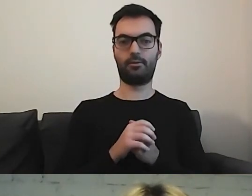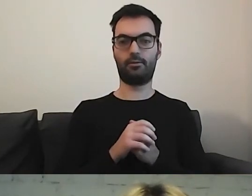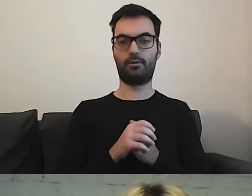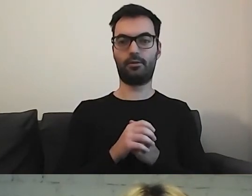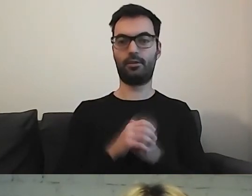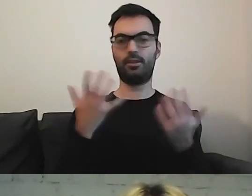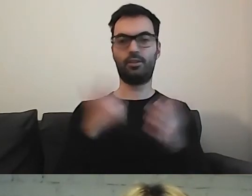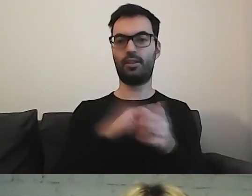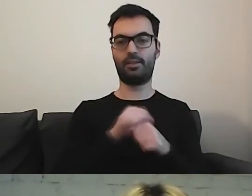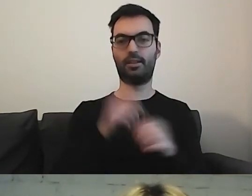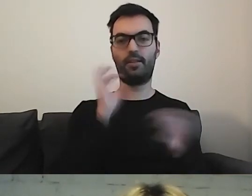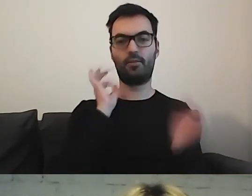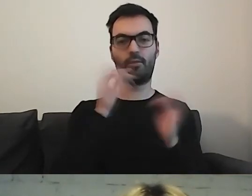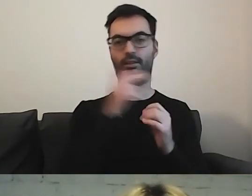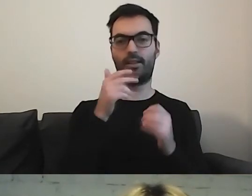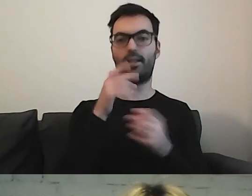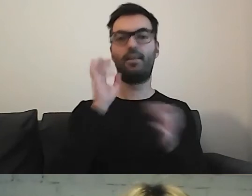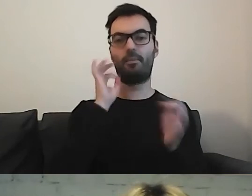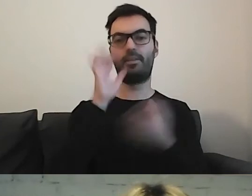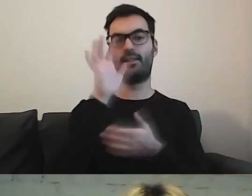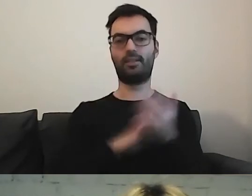Gdzie tutaj jest informacja w tekście łatwym do czytania i rozumienia?